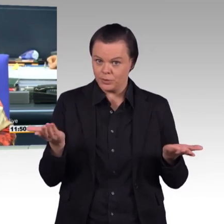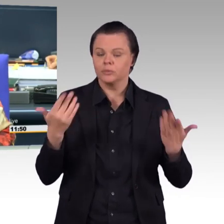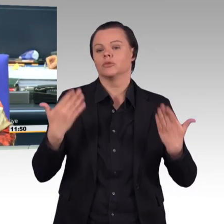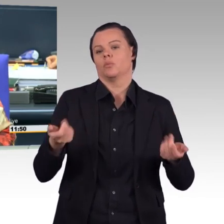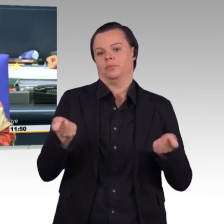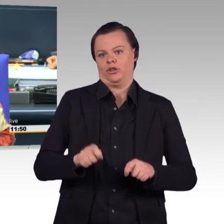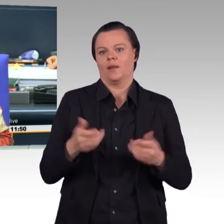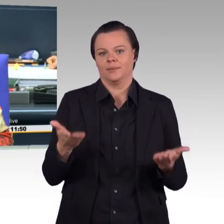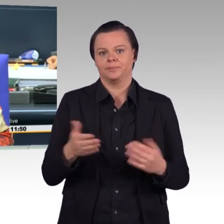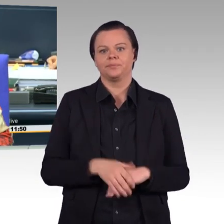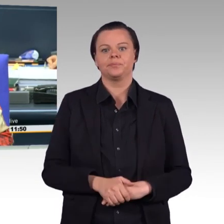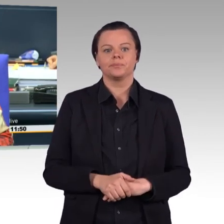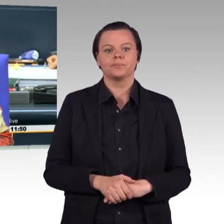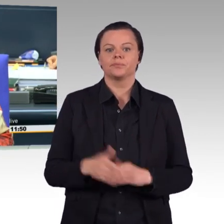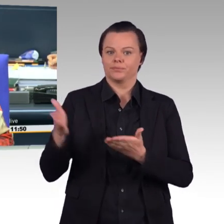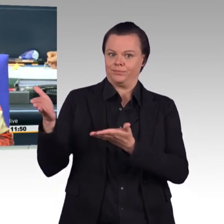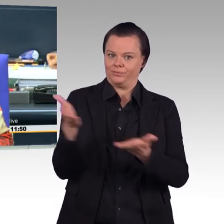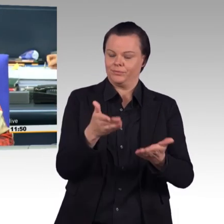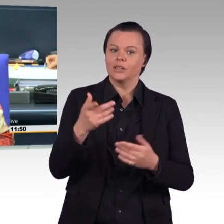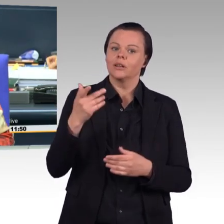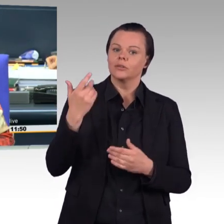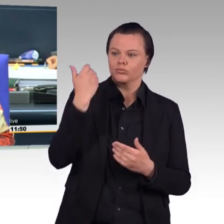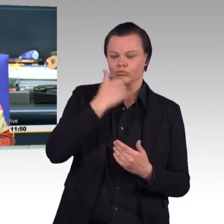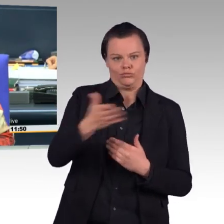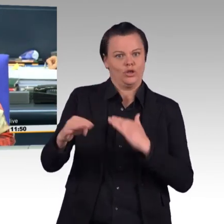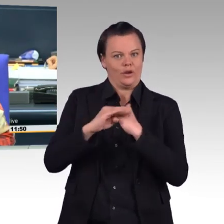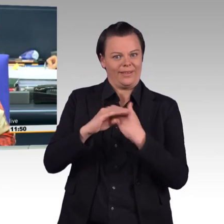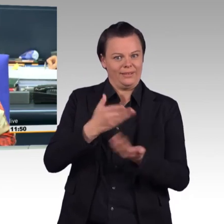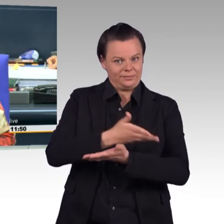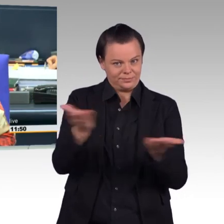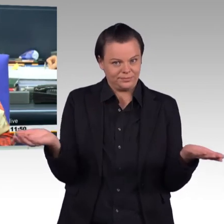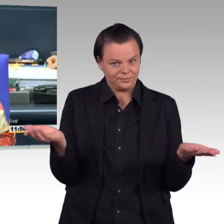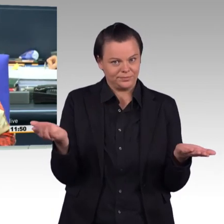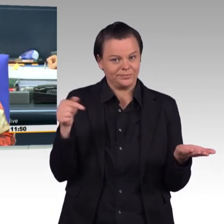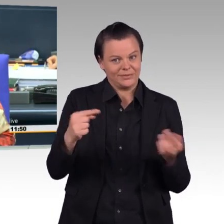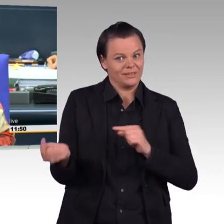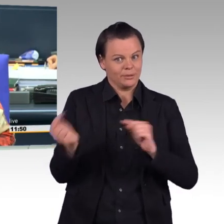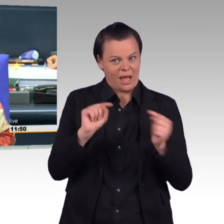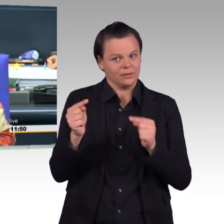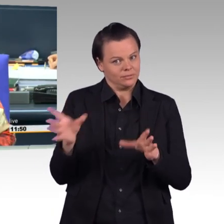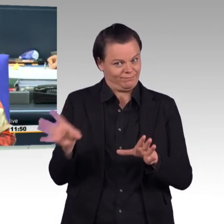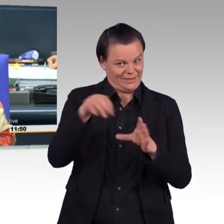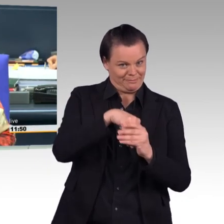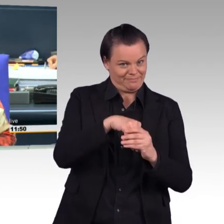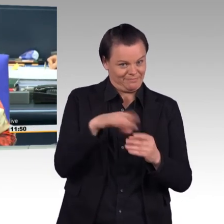die an der Debatte teilnehmen, Plätze einzunehmen.